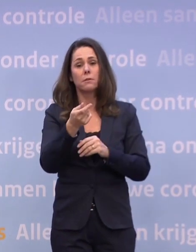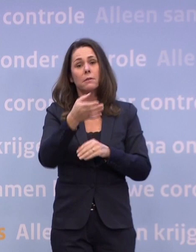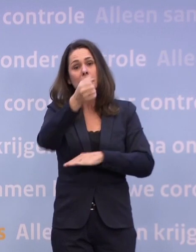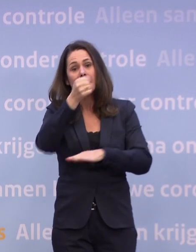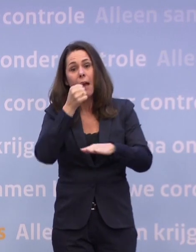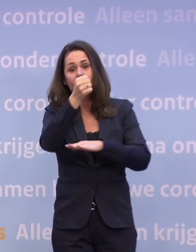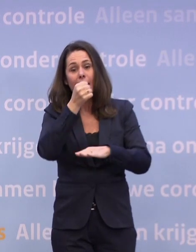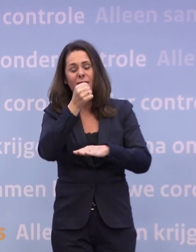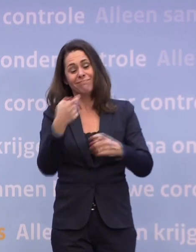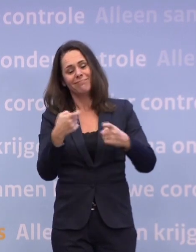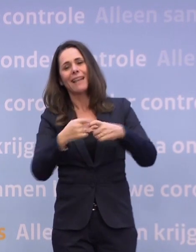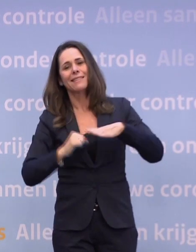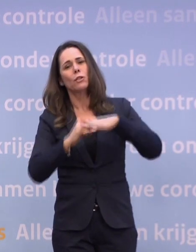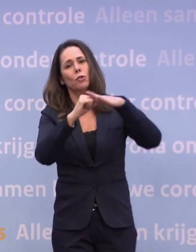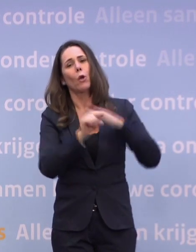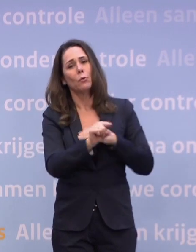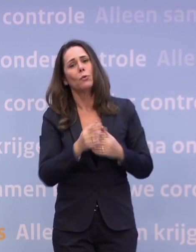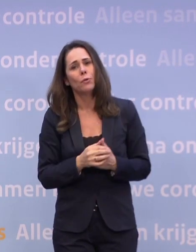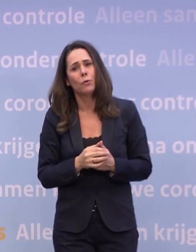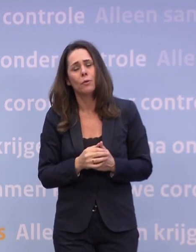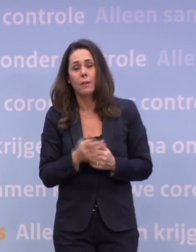Juist in de horeca wordt veel pijn geleden.